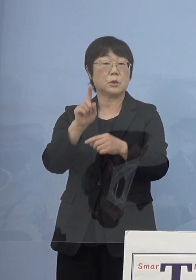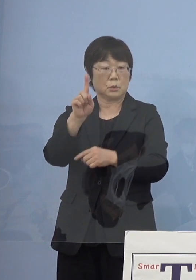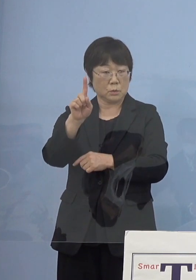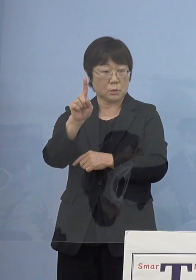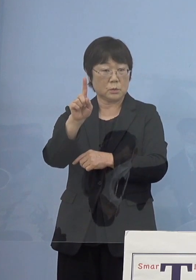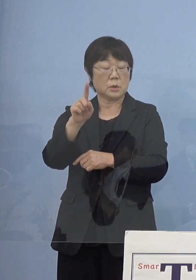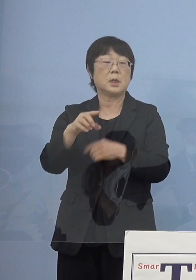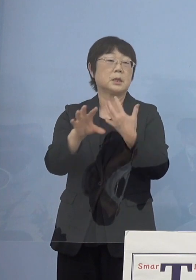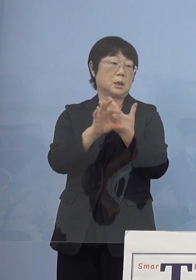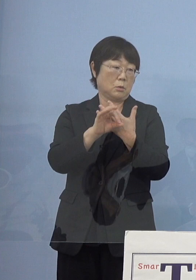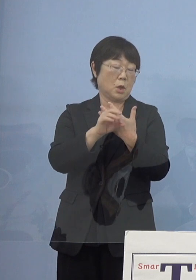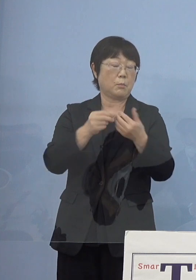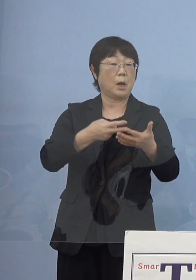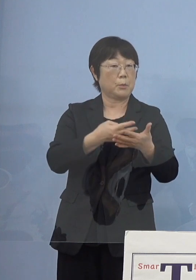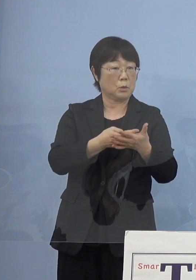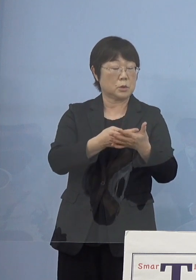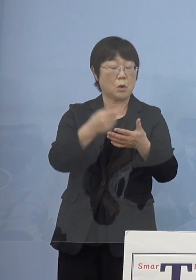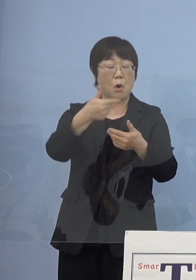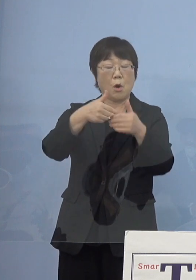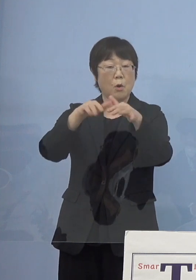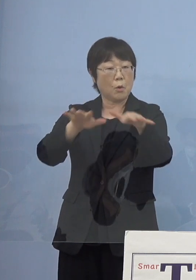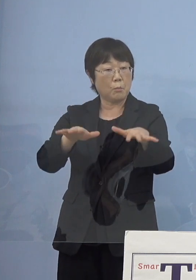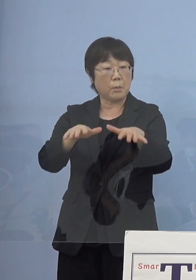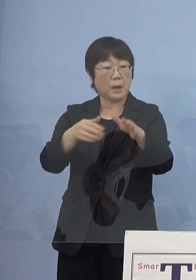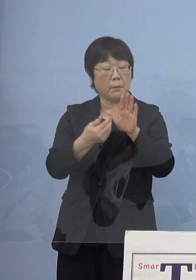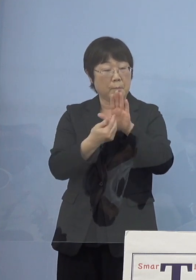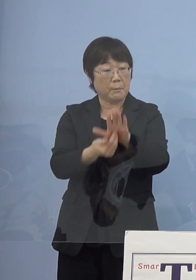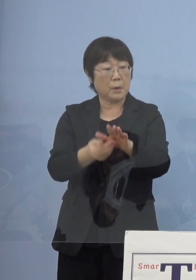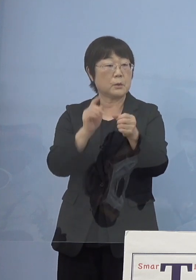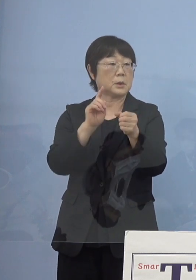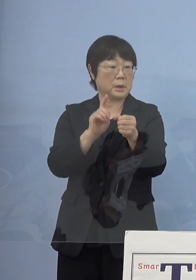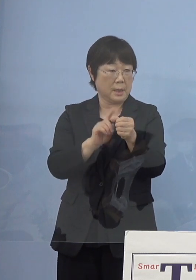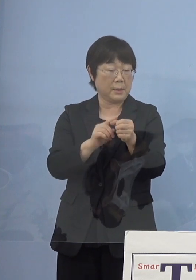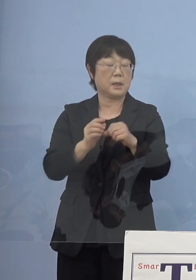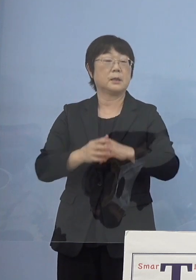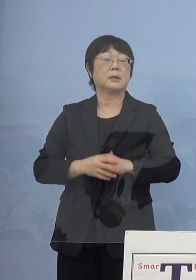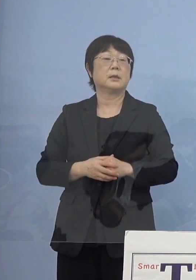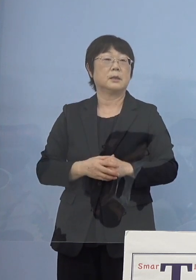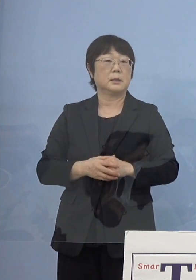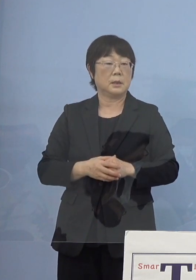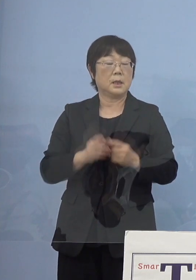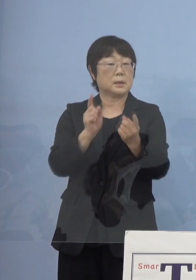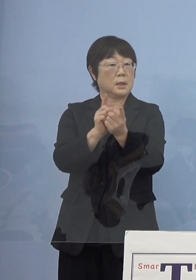例えば病床「第6波」を迎え撃つ という形で対策を出していく